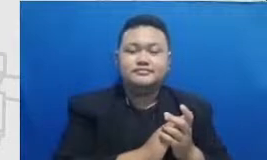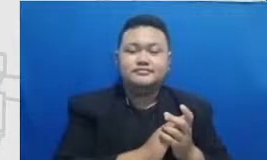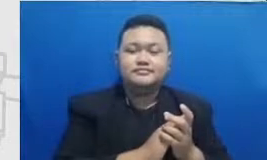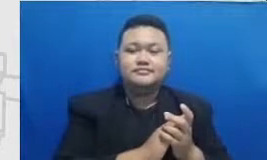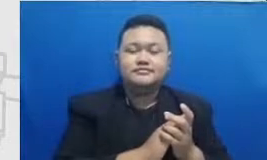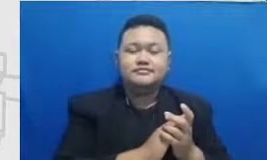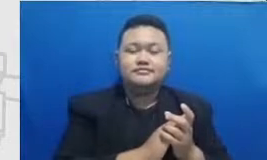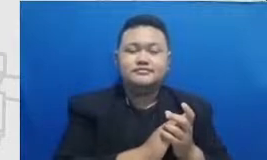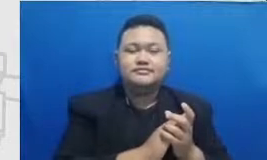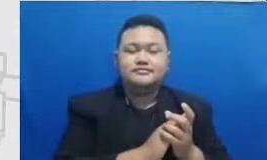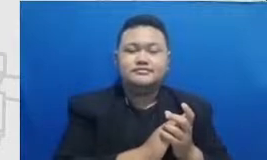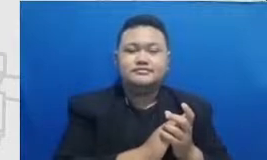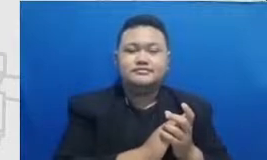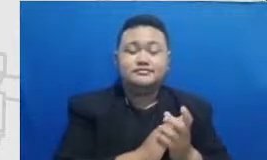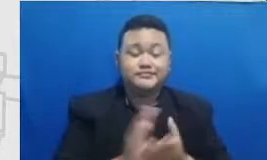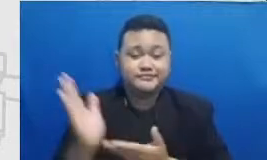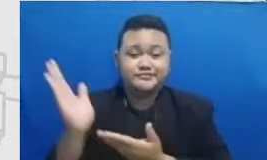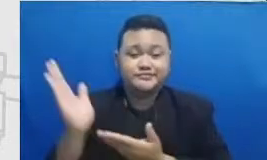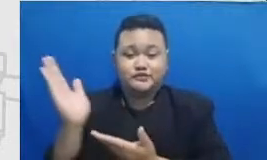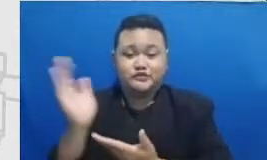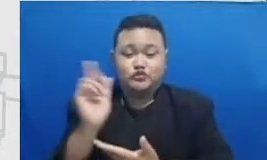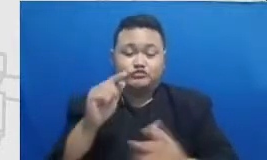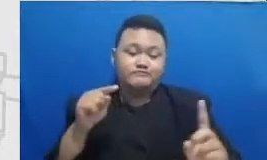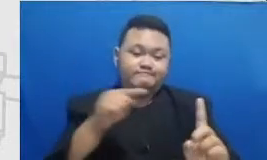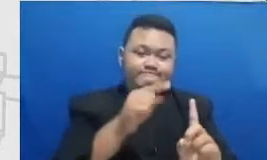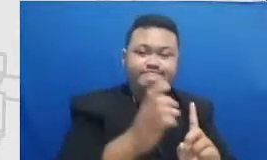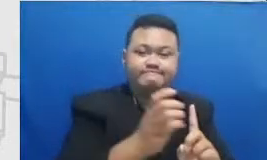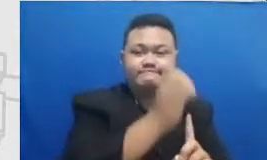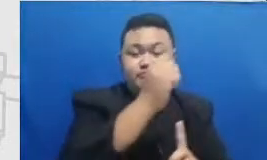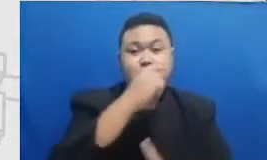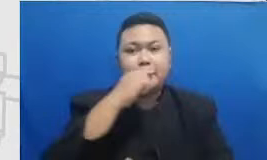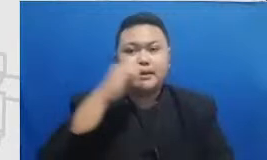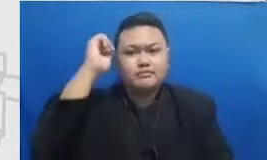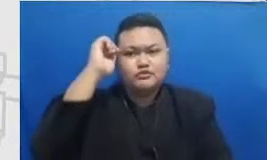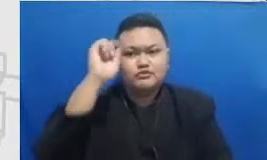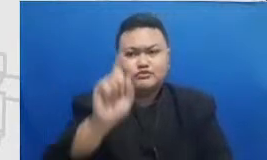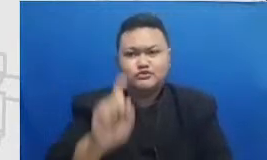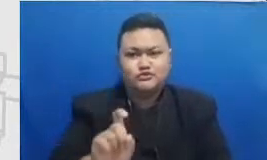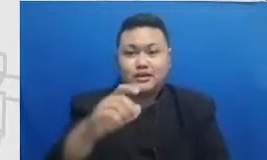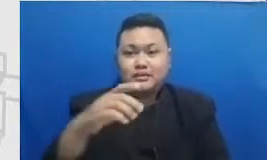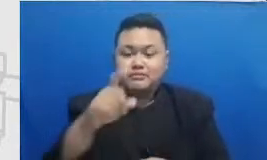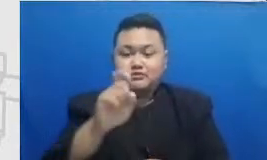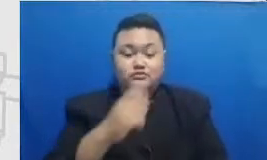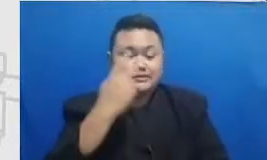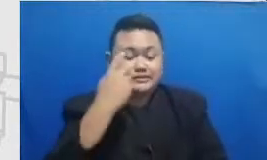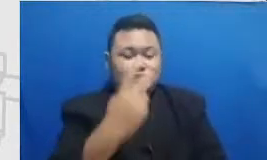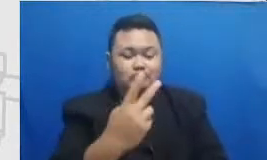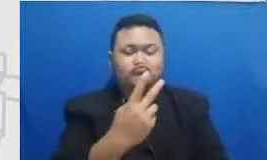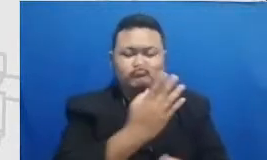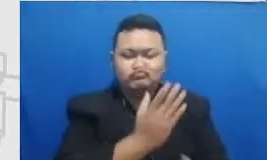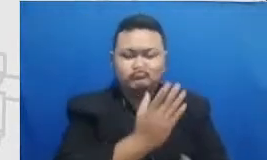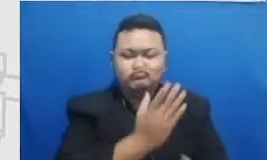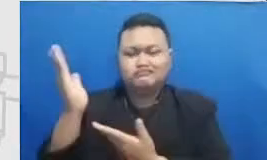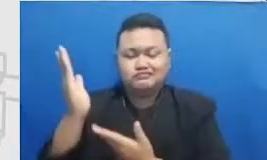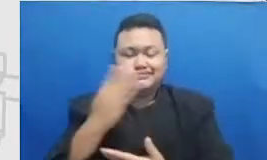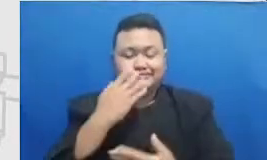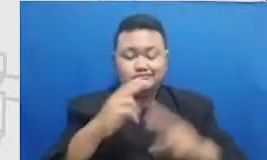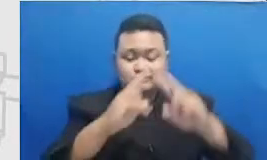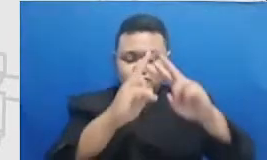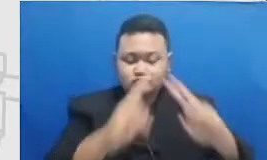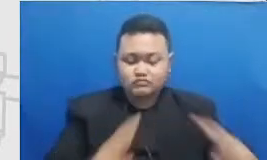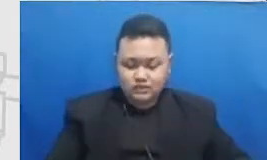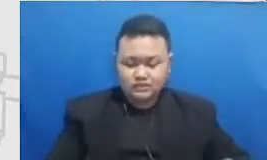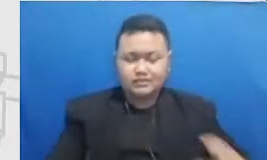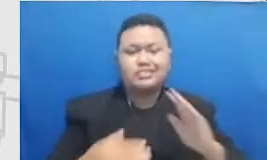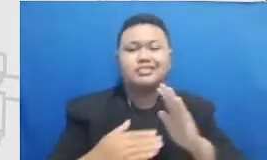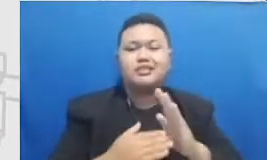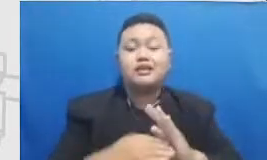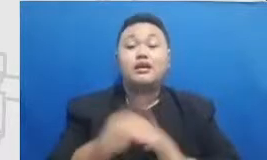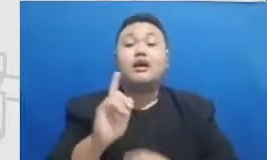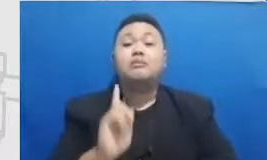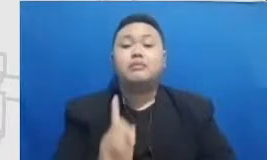tahap ini Bapak dan Ibu perlu mencermati Tantangan apa saja yang tubuh Miss Bapak dan Ibu apa saja